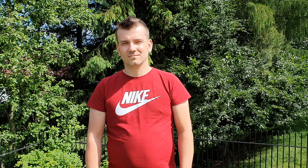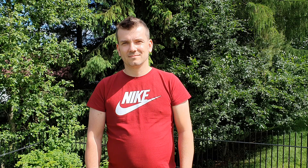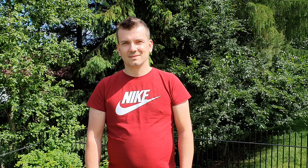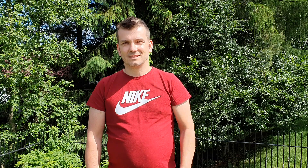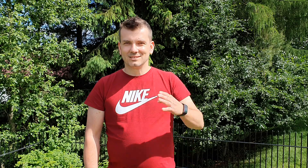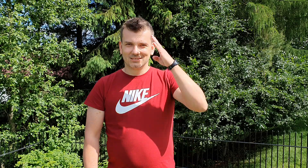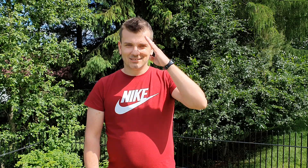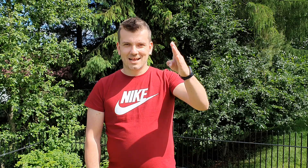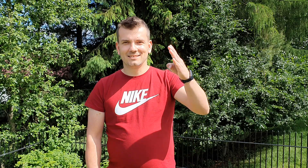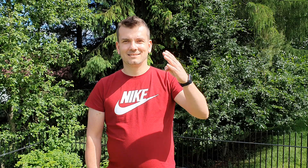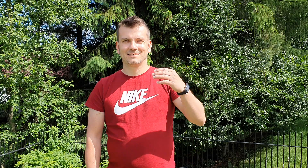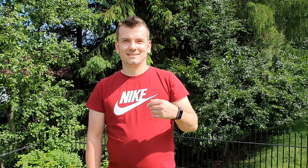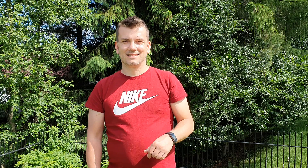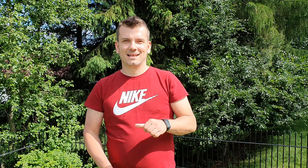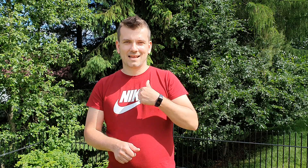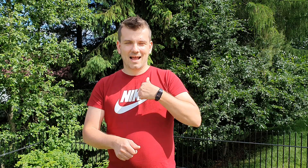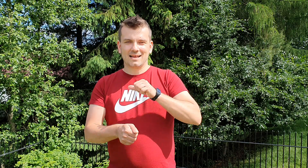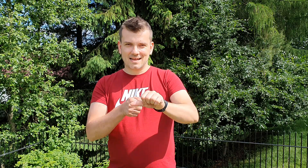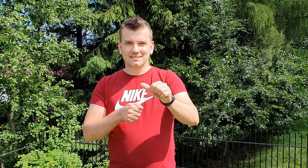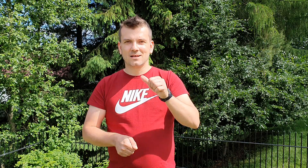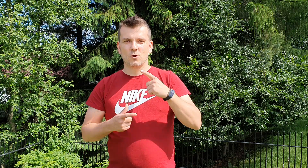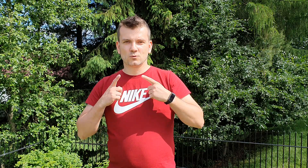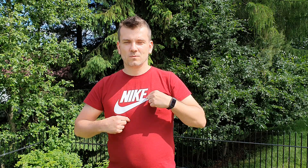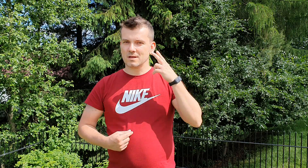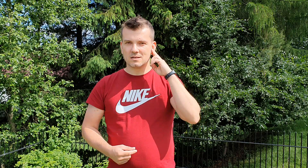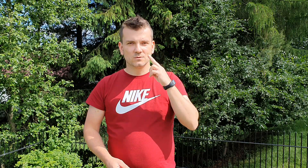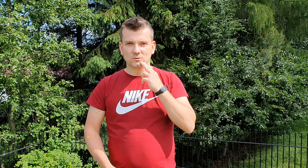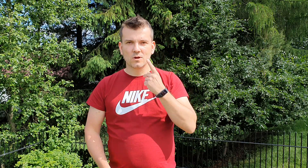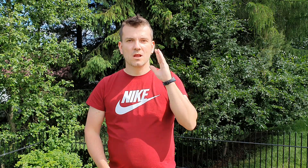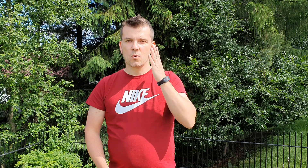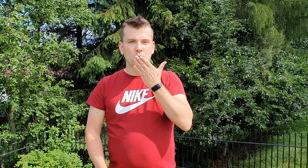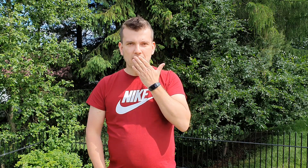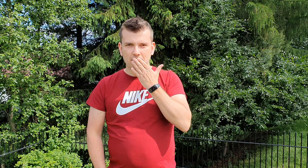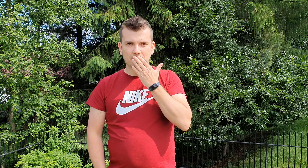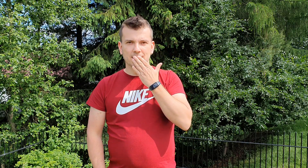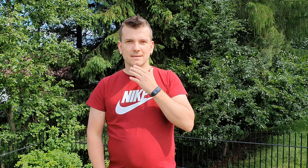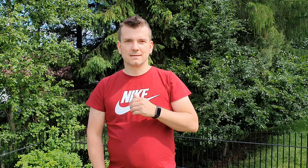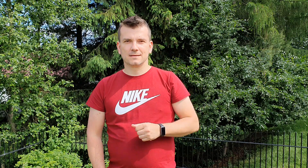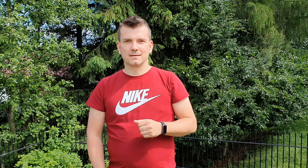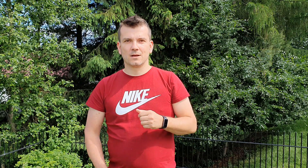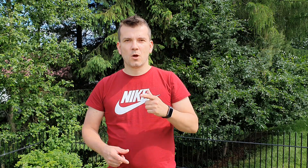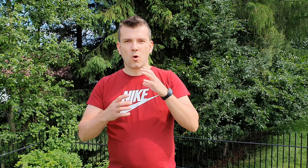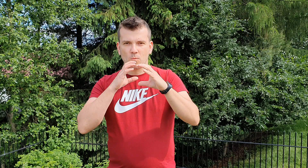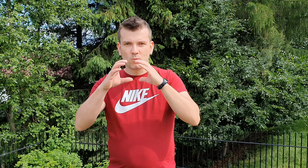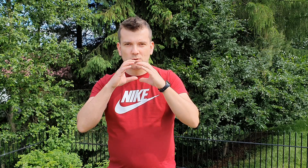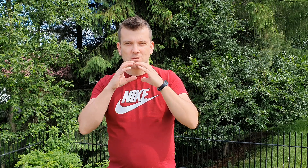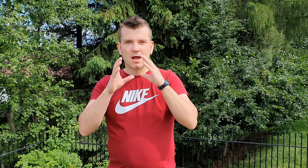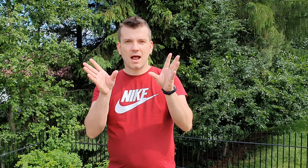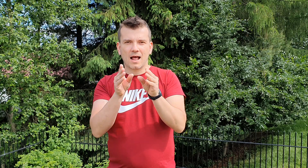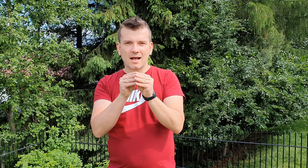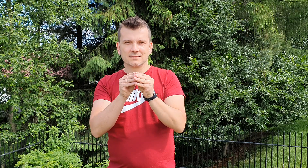cześć jestem osobą głuchą nie głuchoniemą komunikujemy się przy użyciu rąk